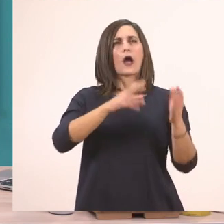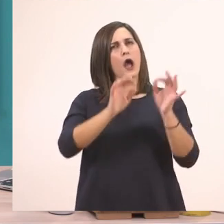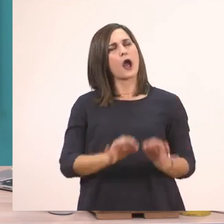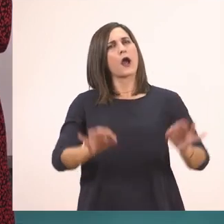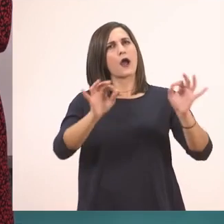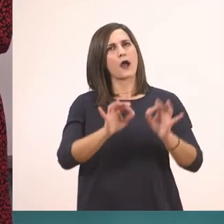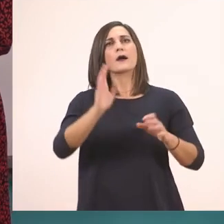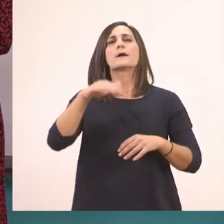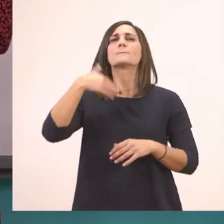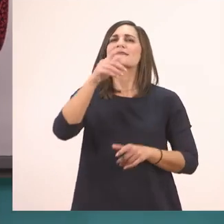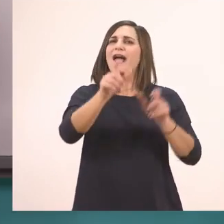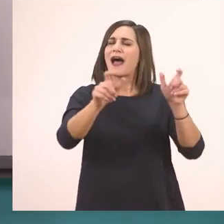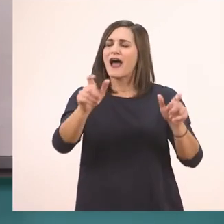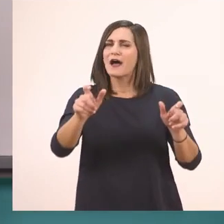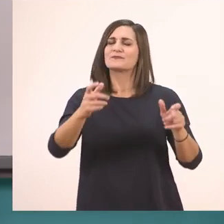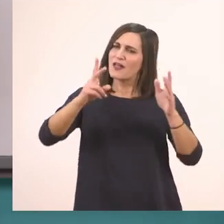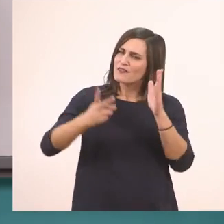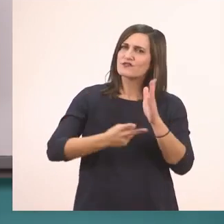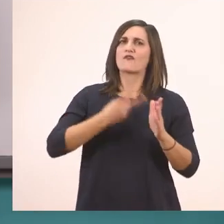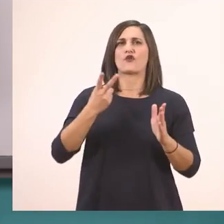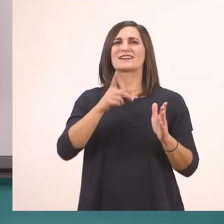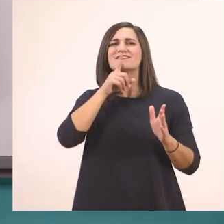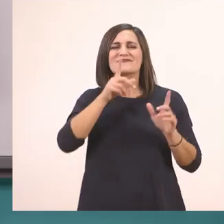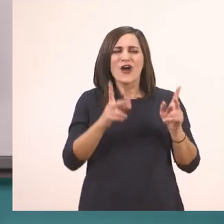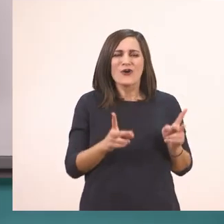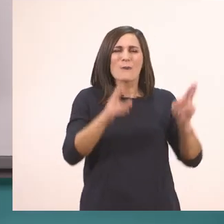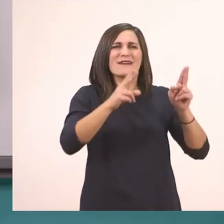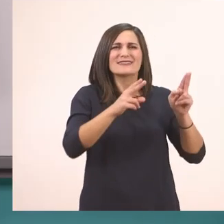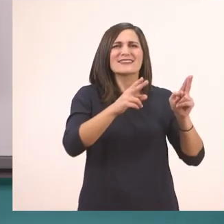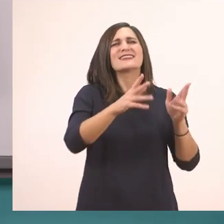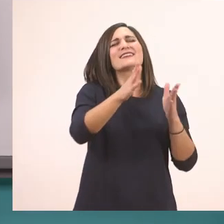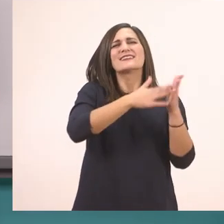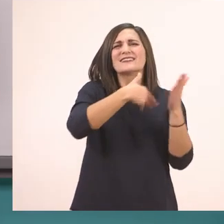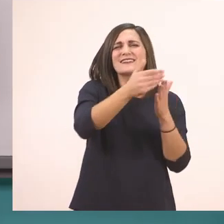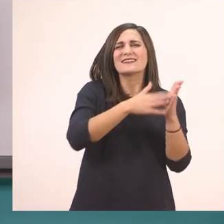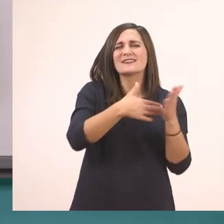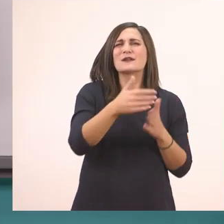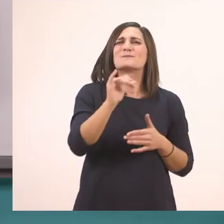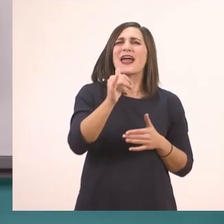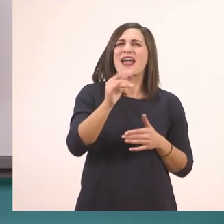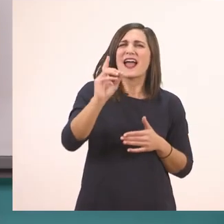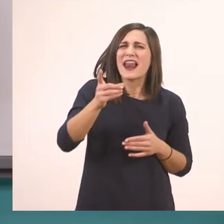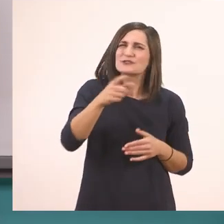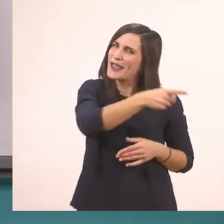Και μετά θα διαβάσω μία δεύτερη φορά το κομματάκι που είναι σκιασμένο με γαλάζιο, που είναι η ανάγνωσή σας. Εντάξει;